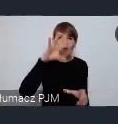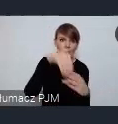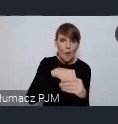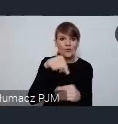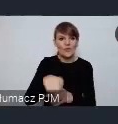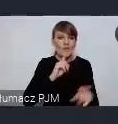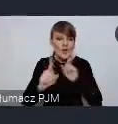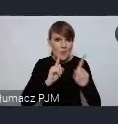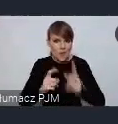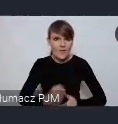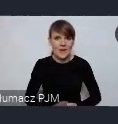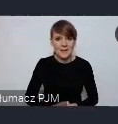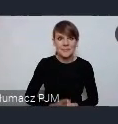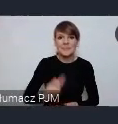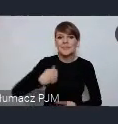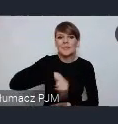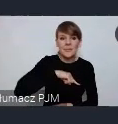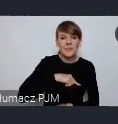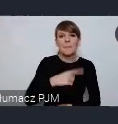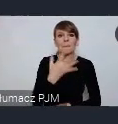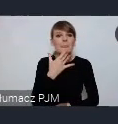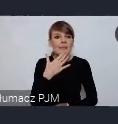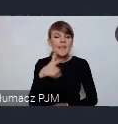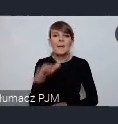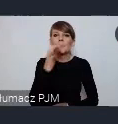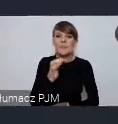Zależy nam na tym, żeby to były pytania nie tylko na czacie